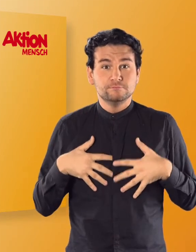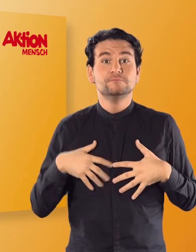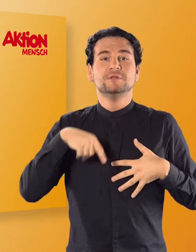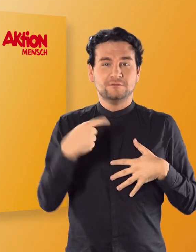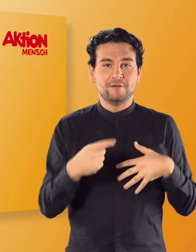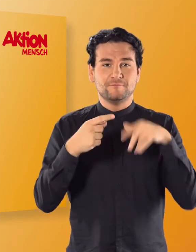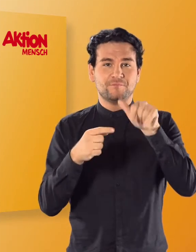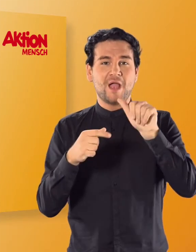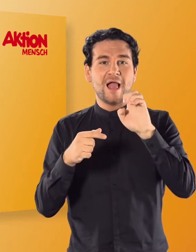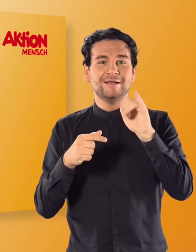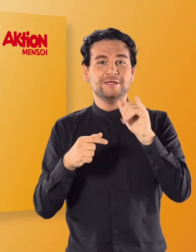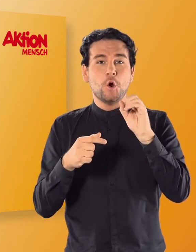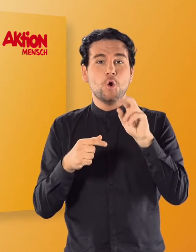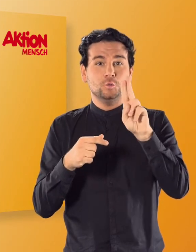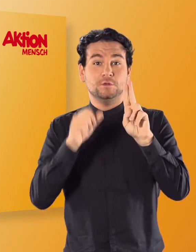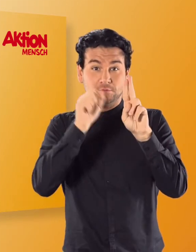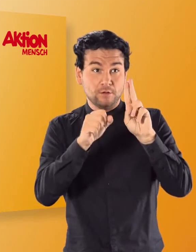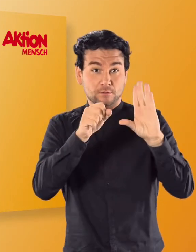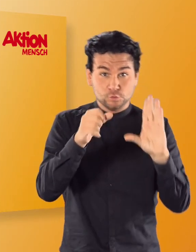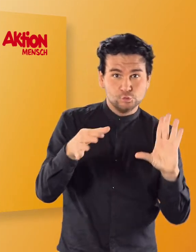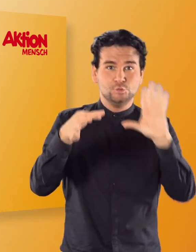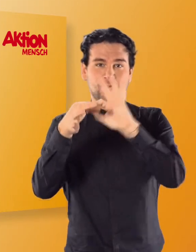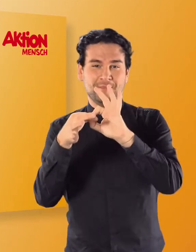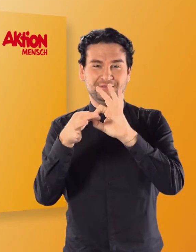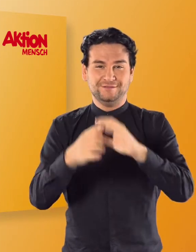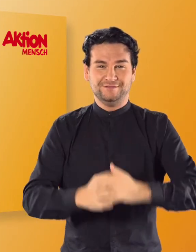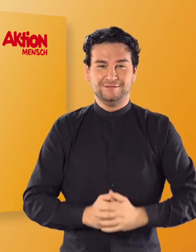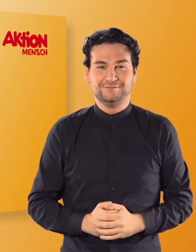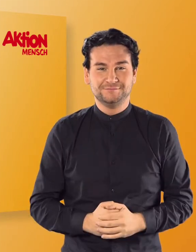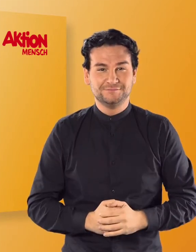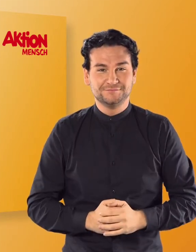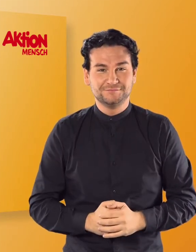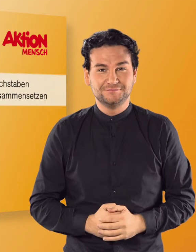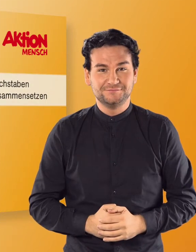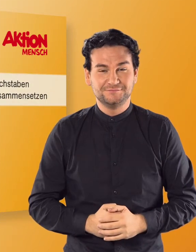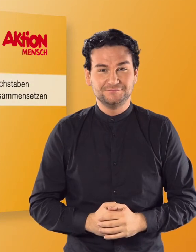könnt ihr sie nun mit A, E, I, O oder U zusammensetzen.